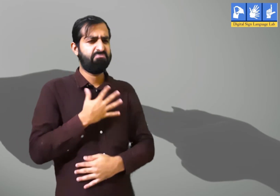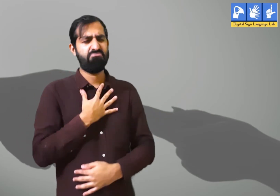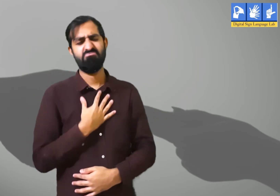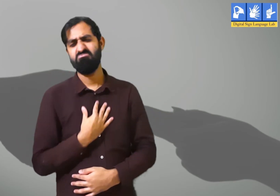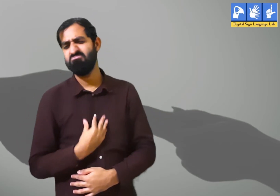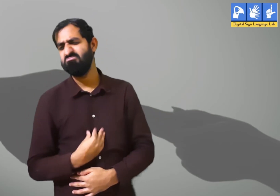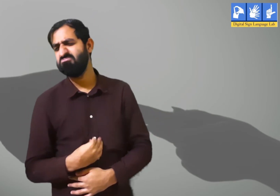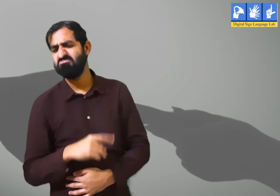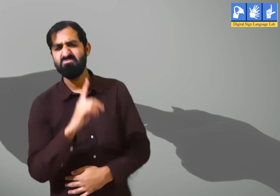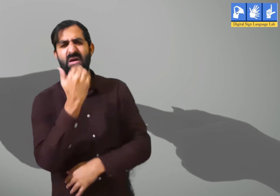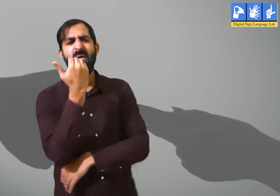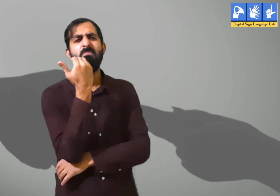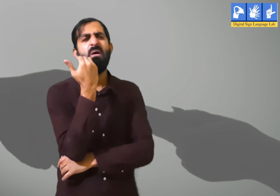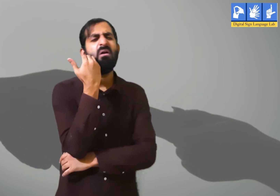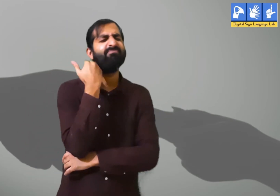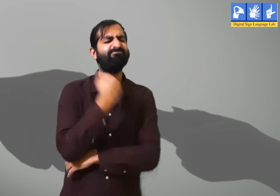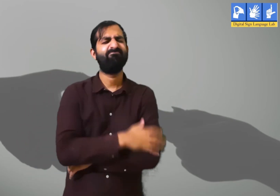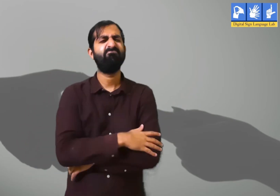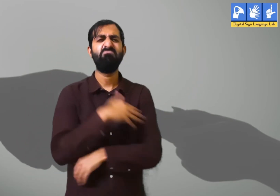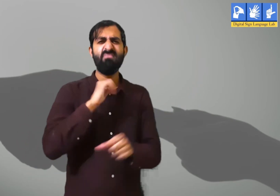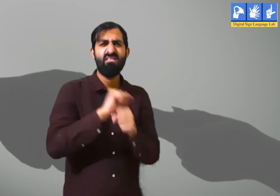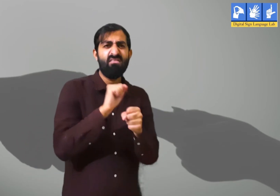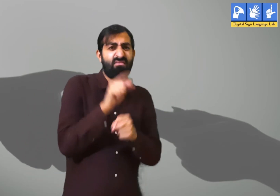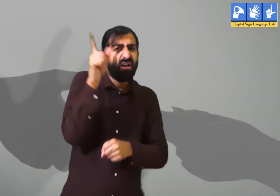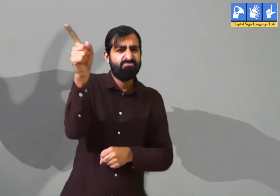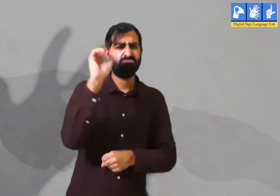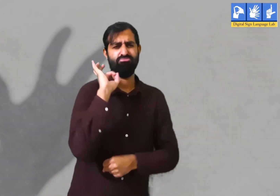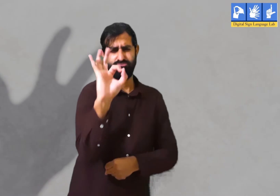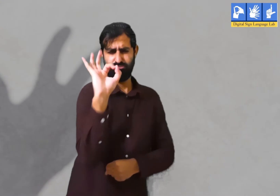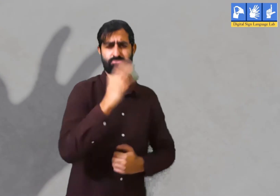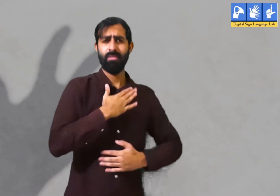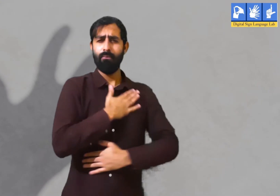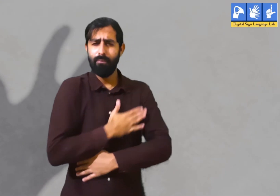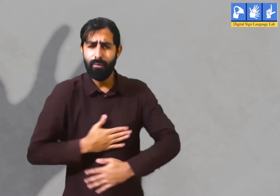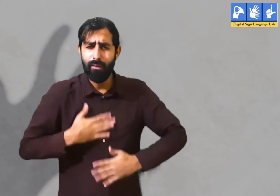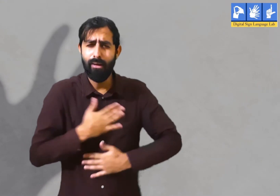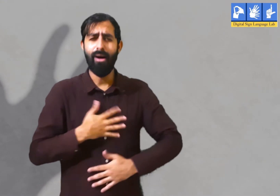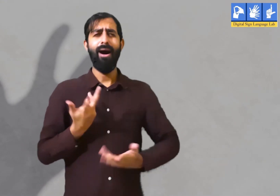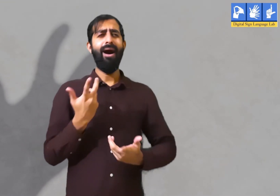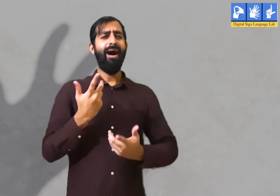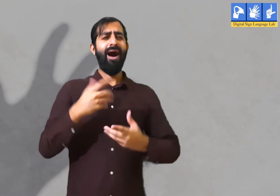पर कुछ दिन बाद वह उदास हो जातें हैं । उन्हें बोरियत सी होने लगती हैं। उन्हें अपना ऑफिस याद आने लगता हैं।